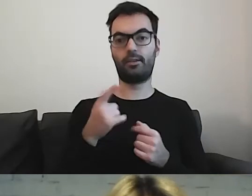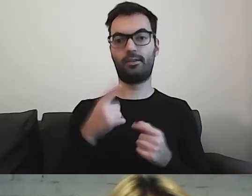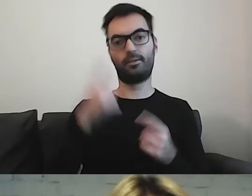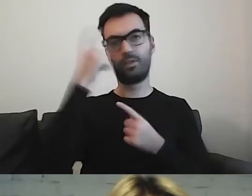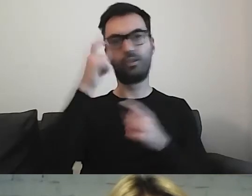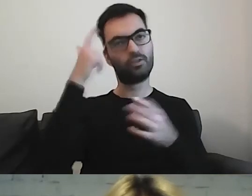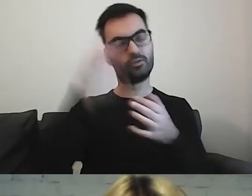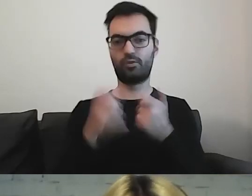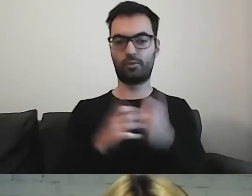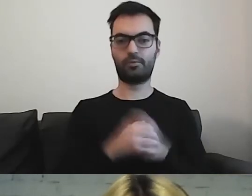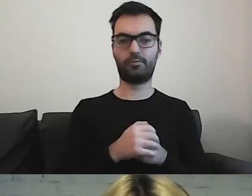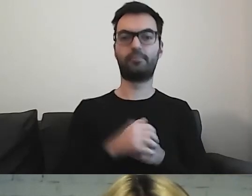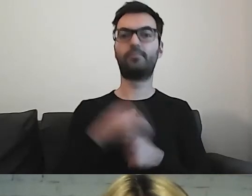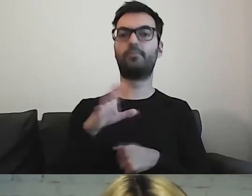Można korzystać z piktogramów.